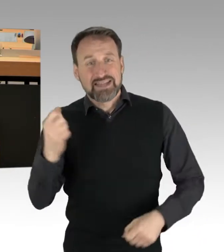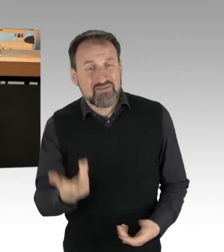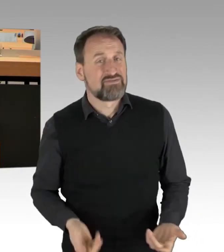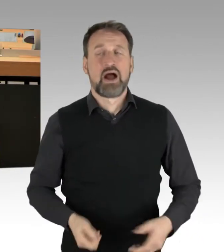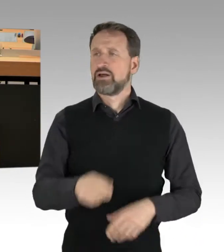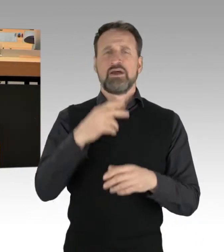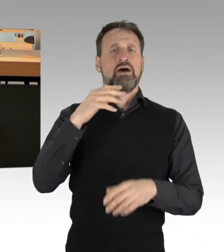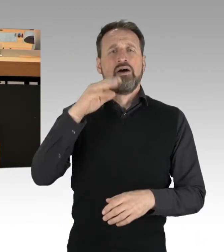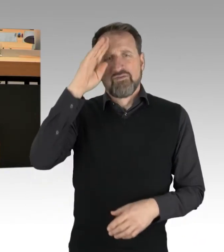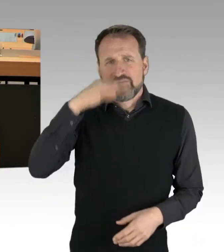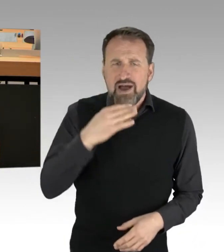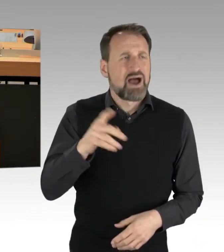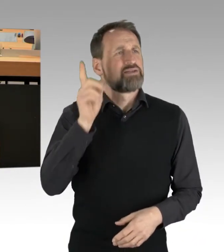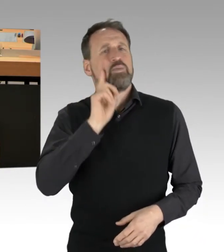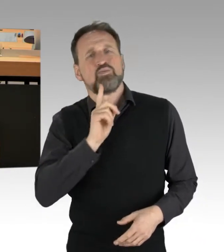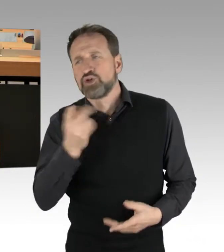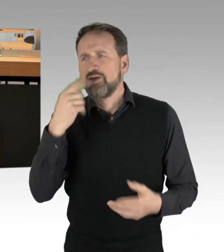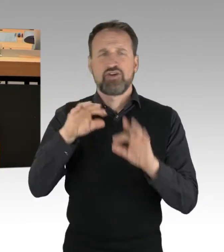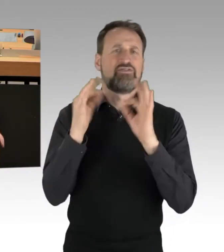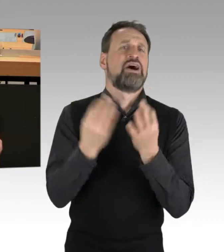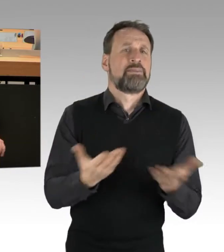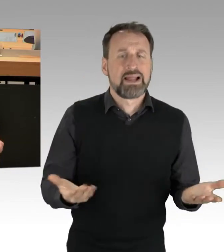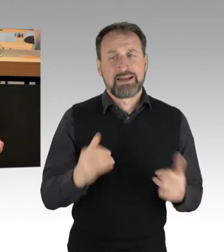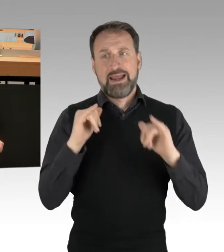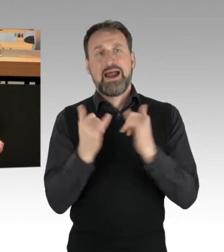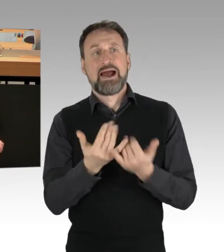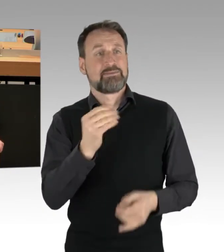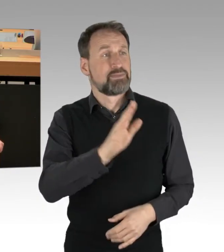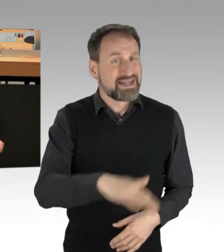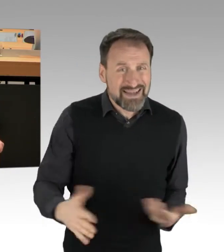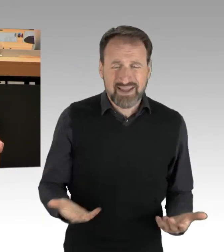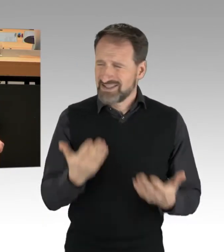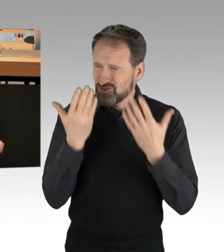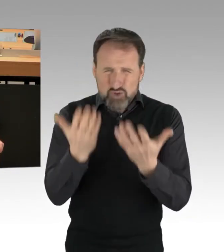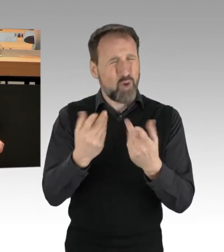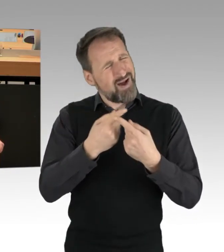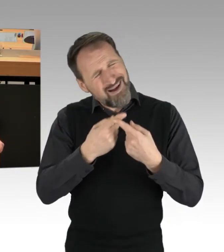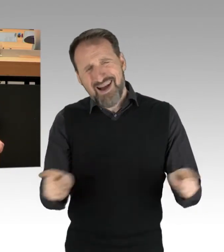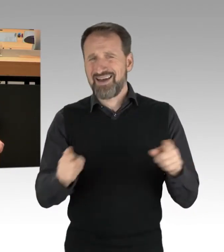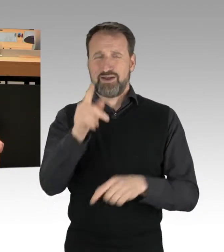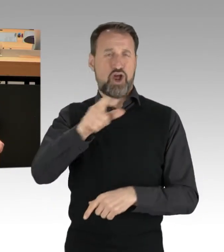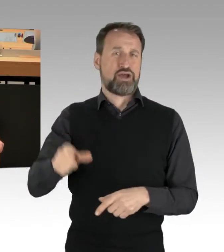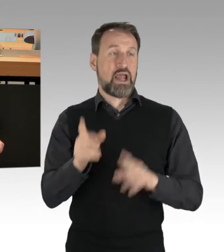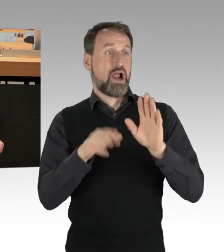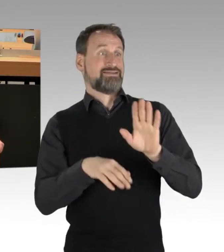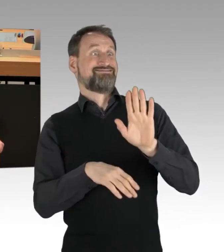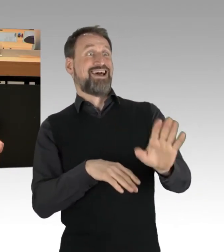es sind Eltern mit Kindern, die unterwegs sind. Das ist eine ganz andere Klientel. Und wenn Sie es nicht erkennen,